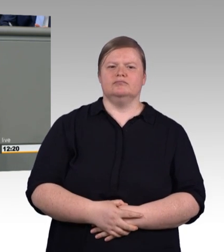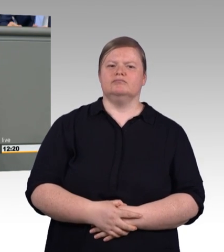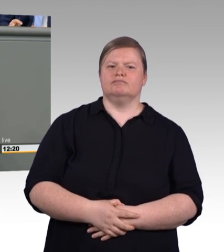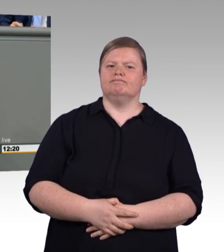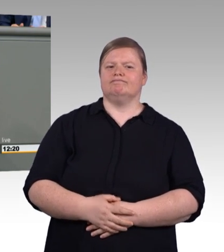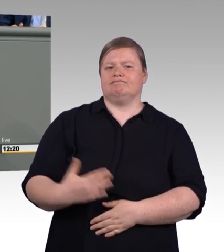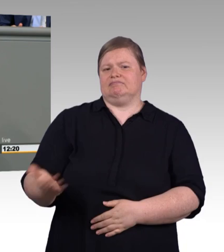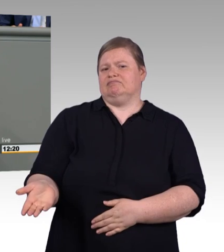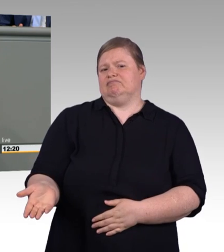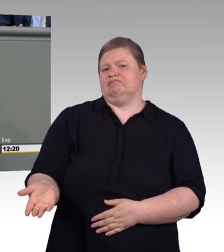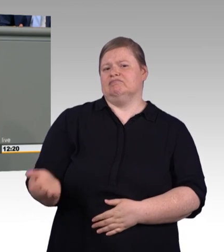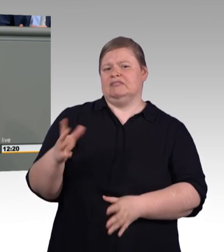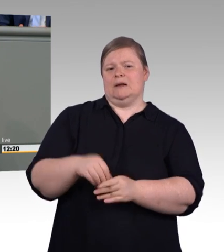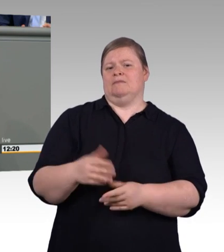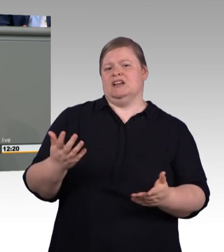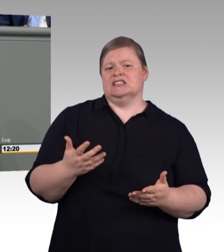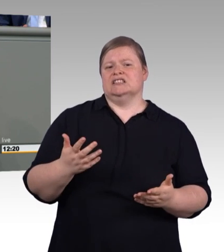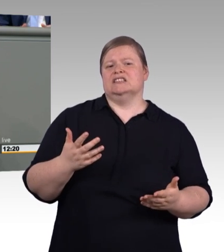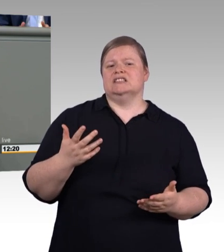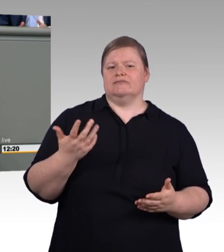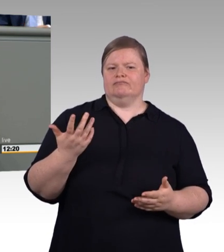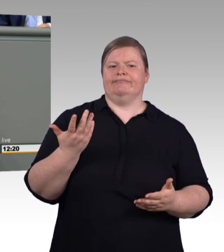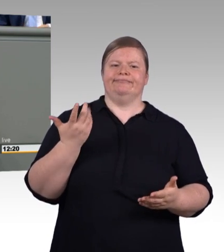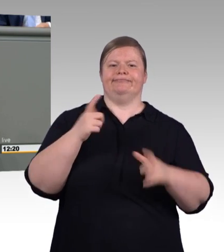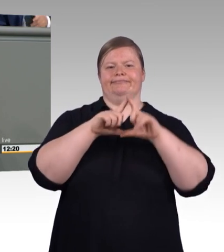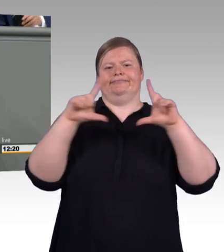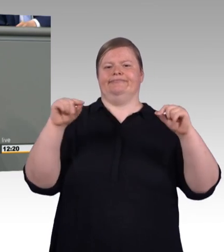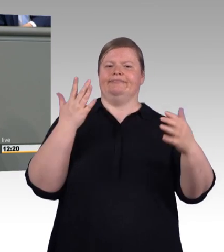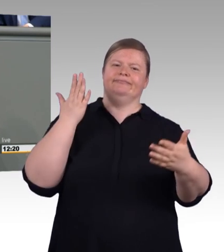Wir brauchen innovative Bildungsformate, liebe Frau Ministerin.